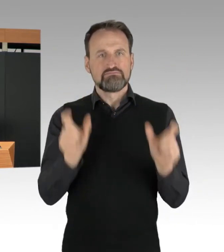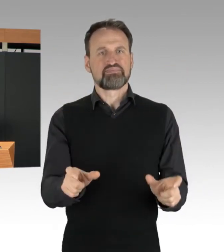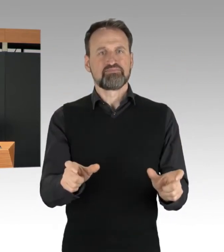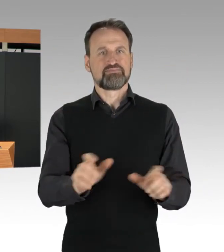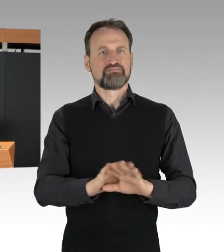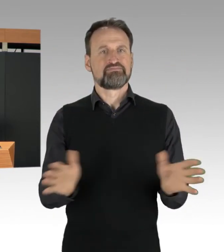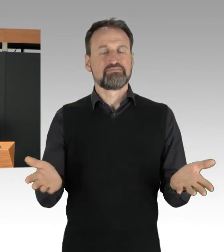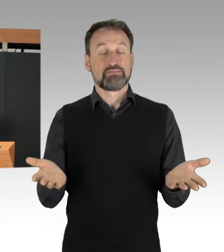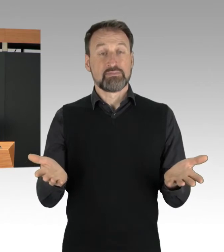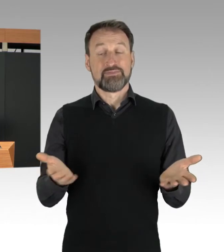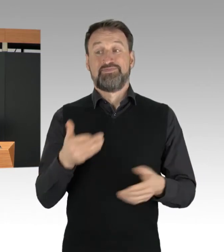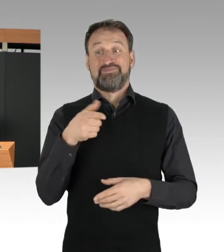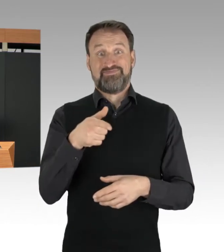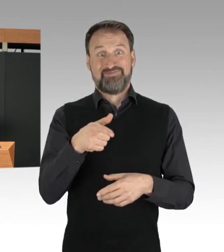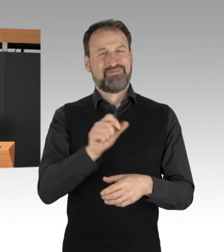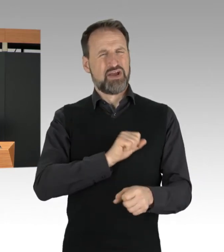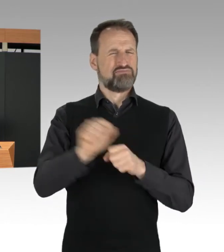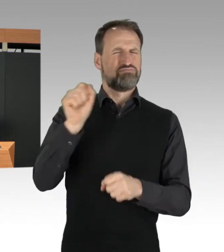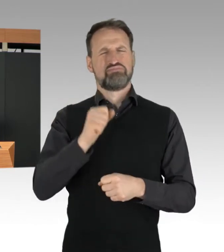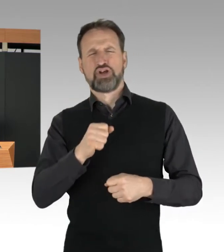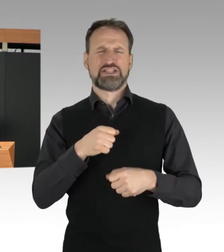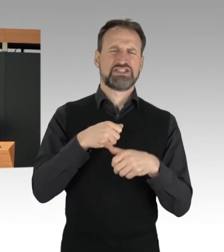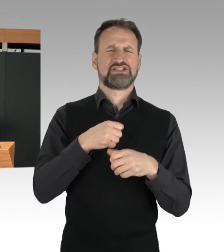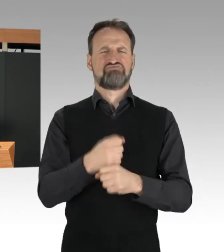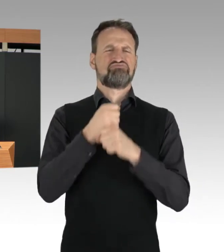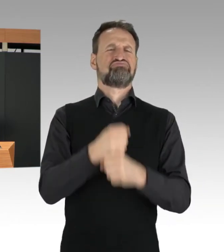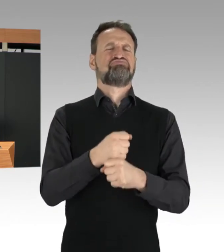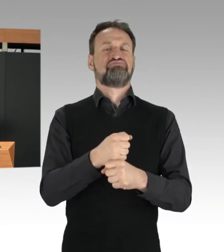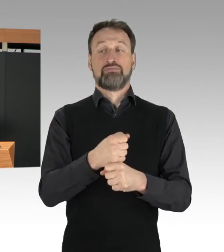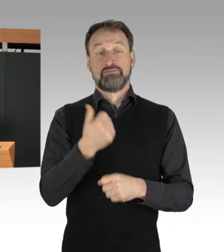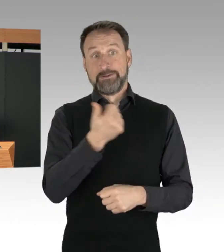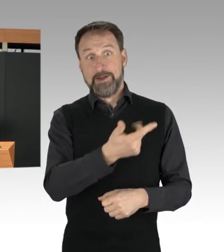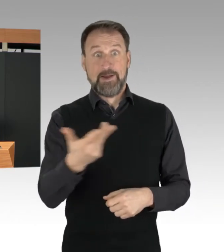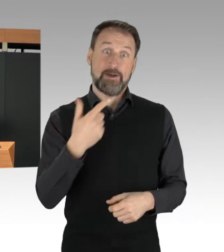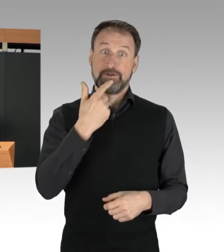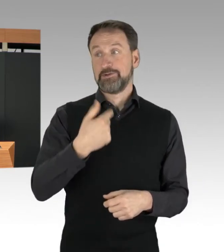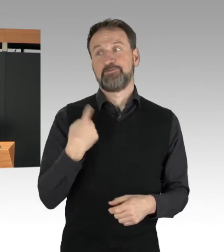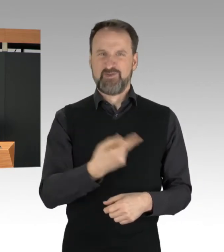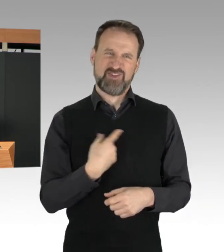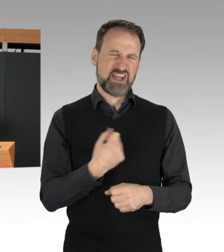von denen sich einige als Aufstand der letzten Generation bezeichnen,